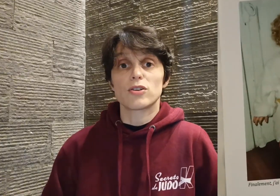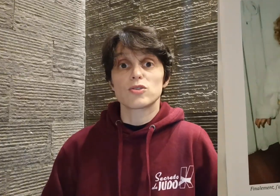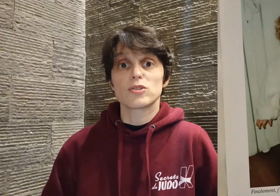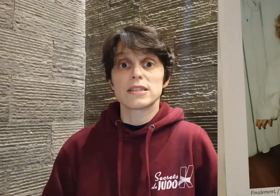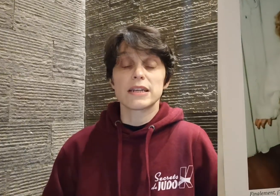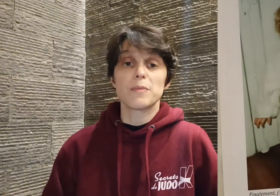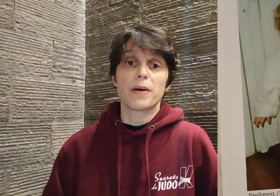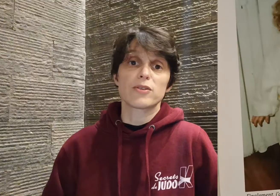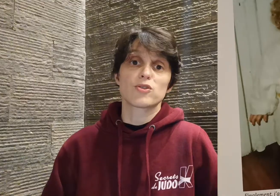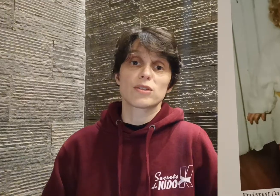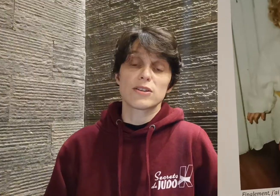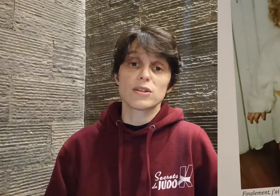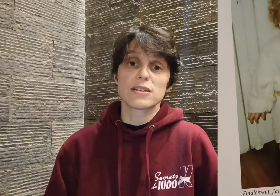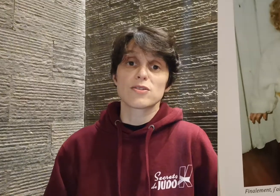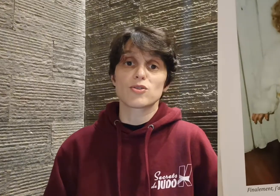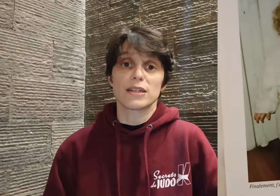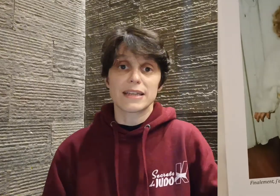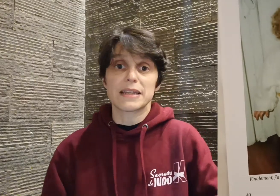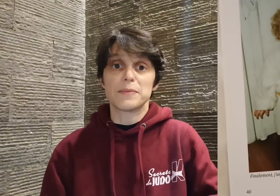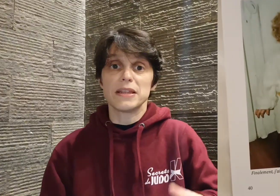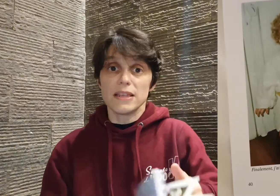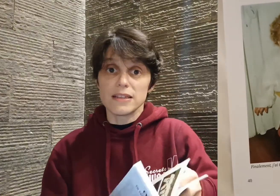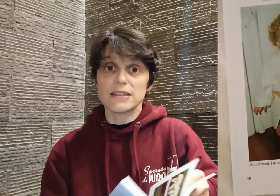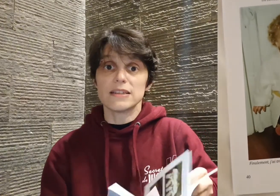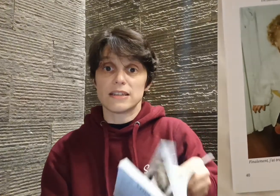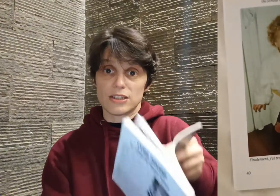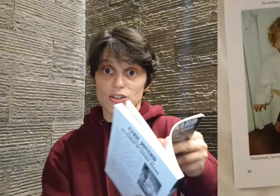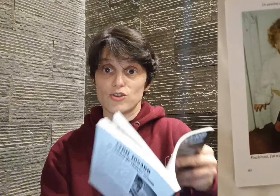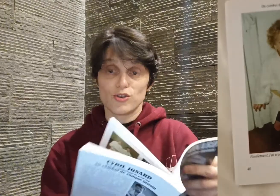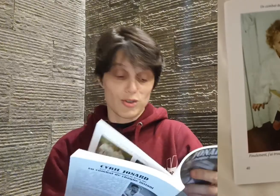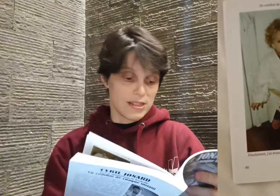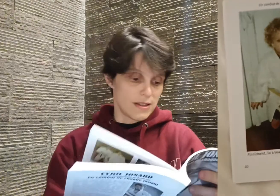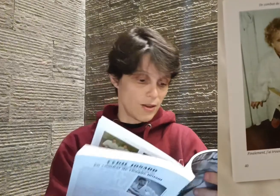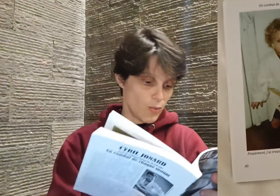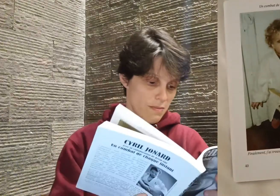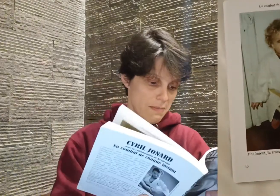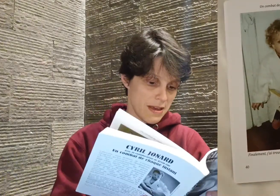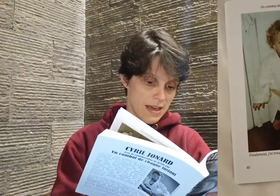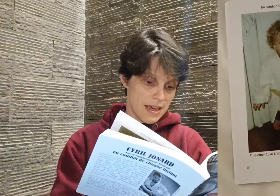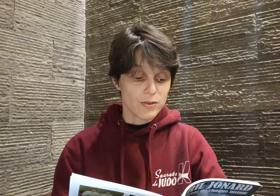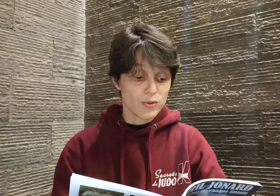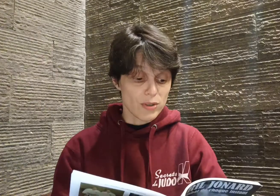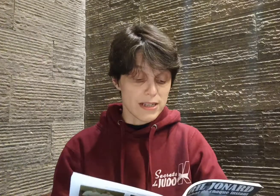lorsque Cyril parle de son adolescence sur les tatamis. Il dit, et je le cite lui-même :